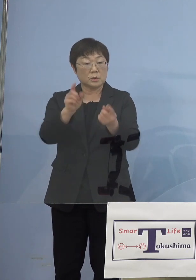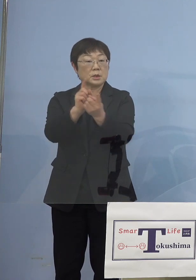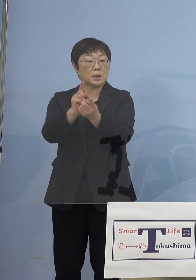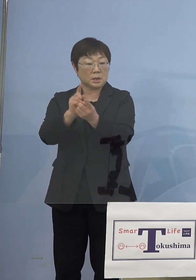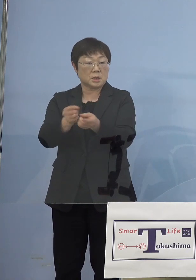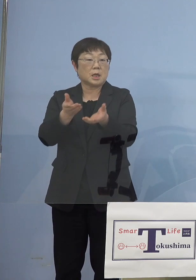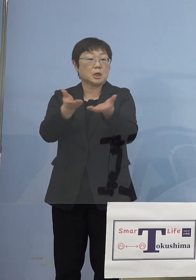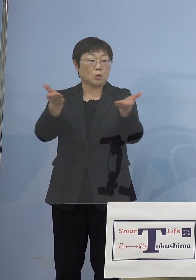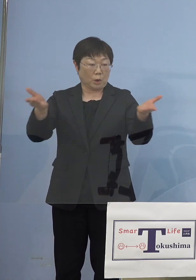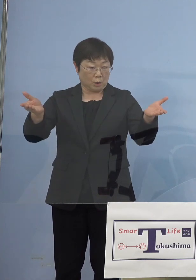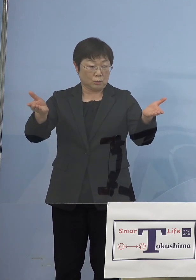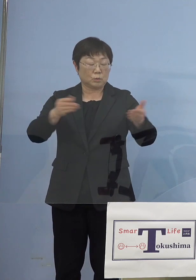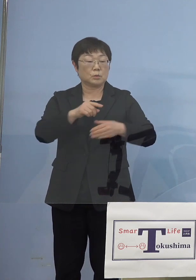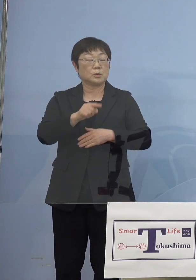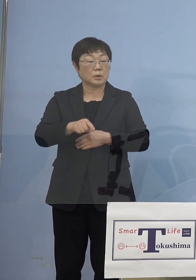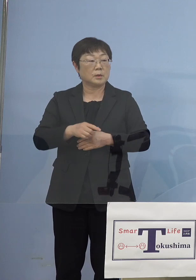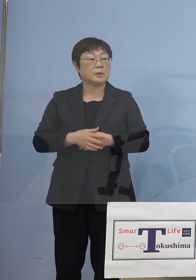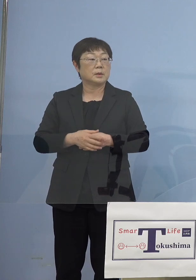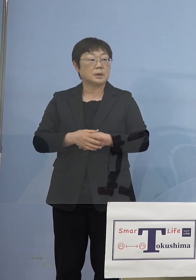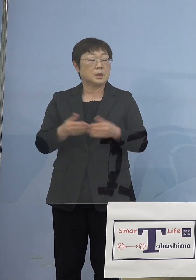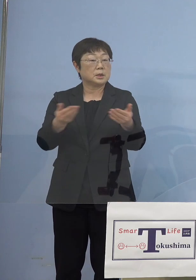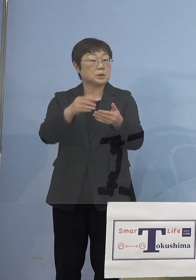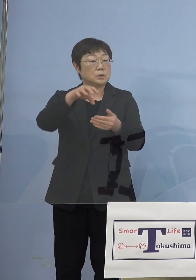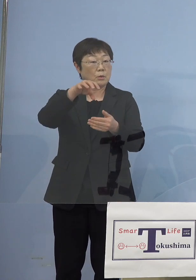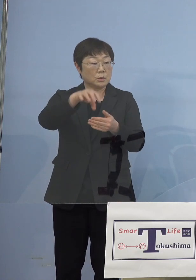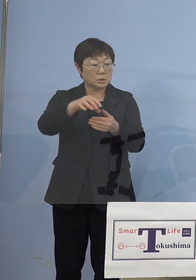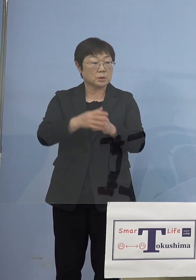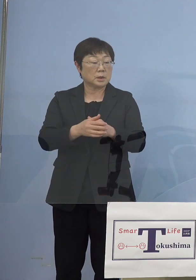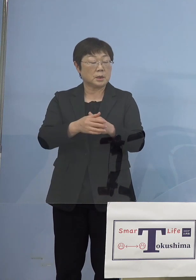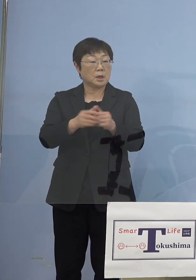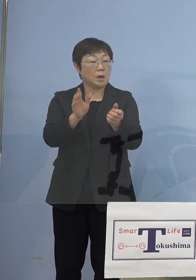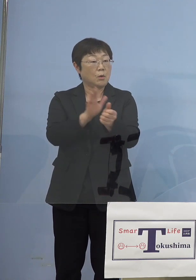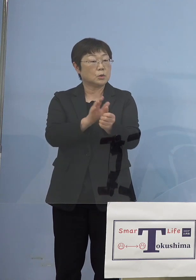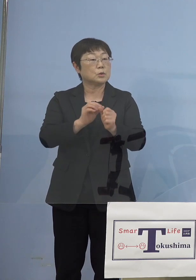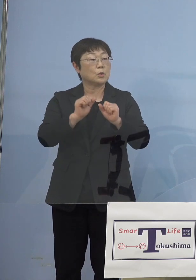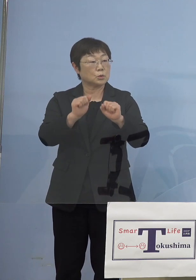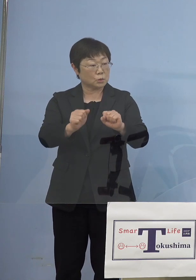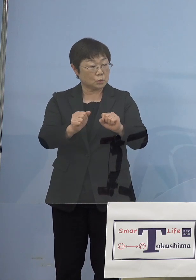ということですけれども これは事業所に補助をするということでしょうか